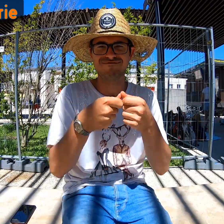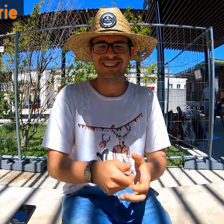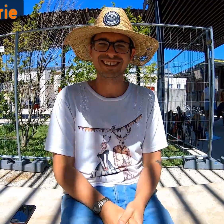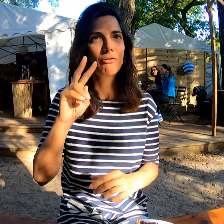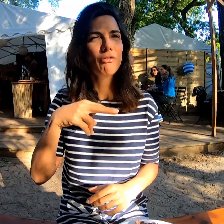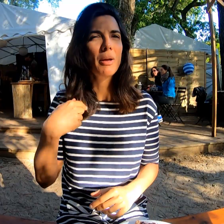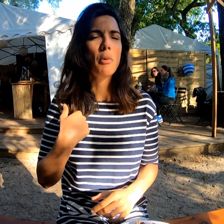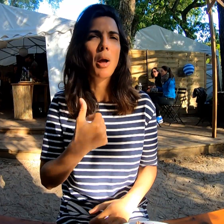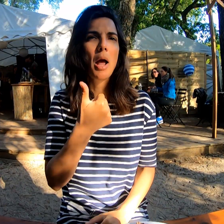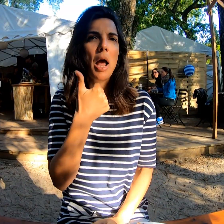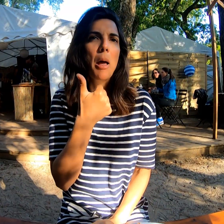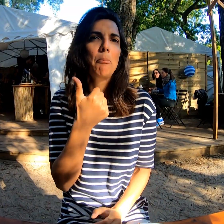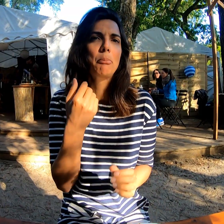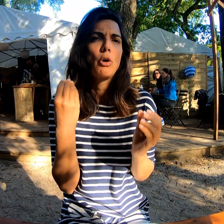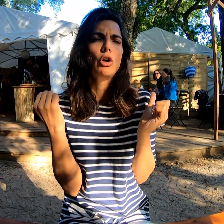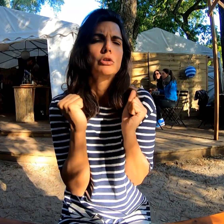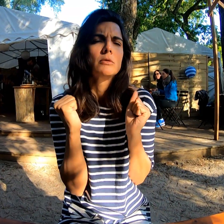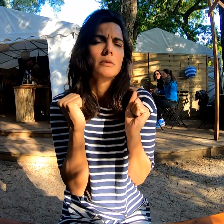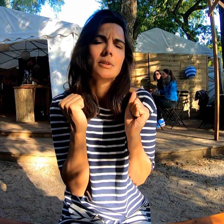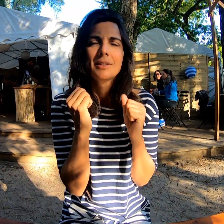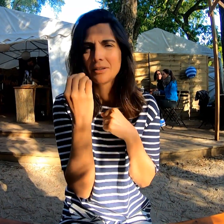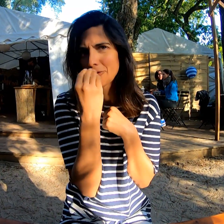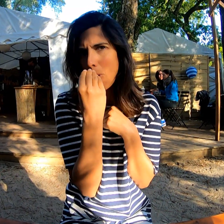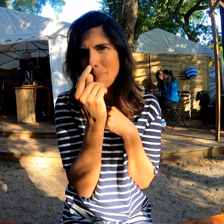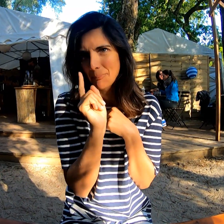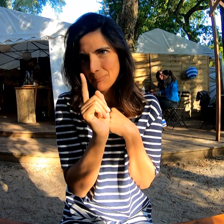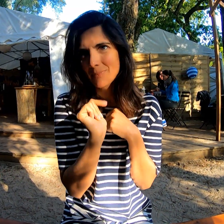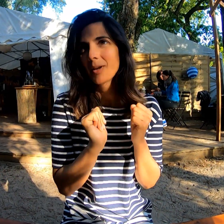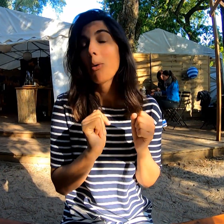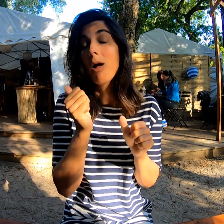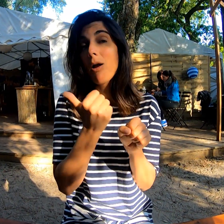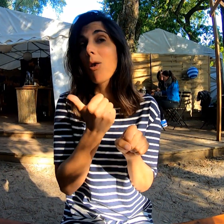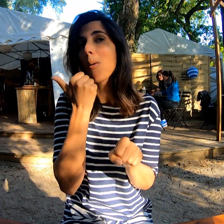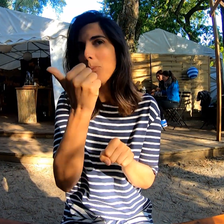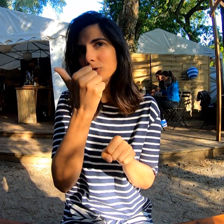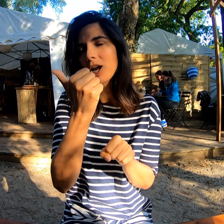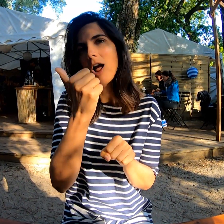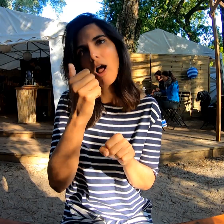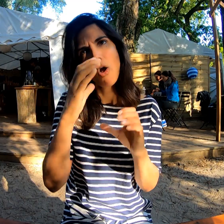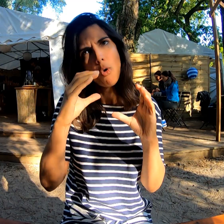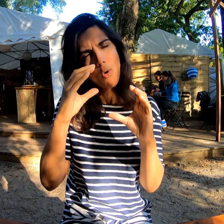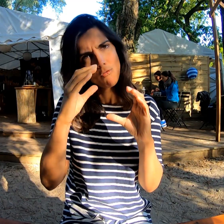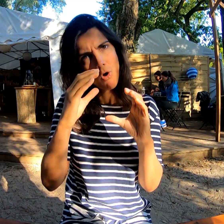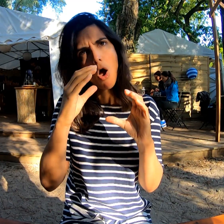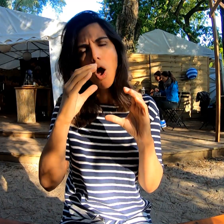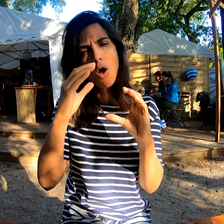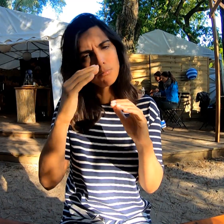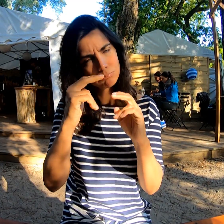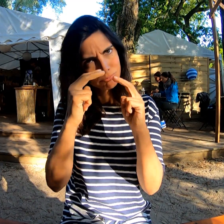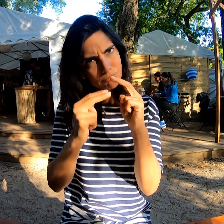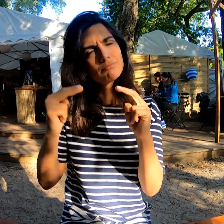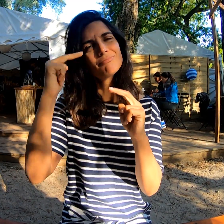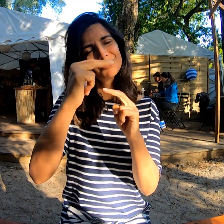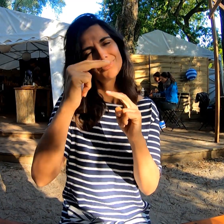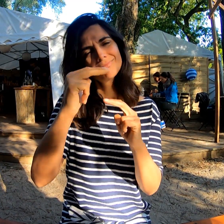J'ai eu un peu froid ! L'année prochaine je prendrais la gamme supérieure.